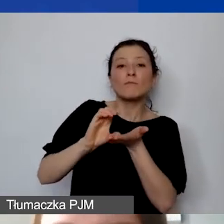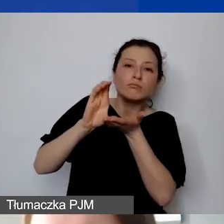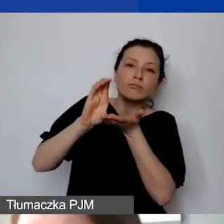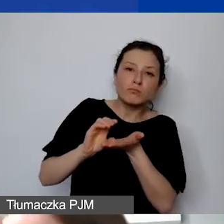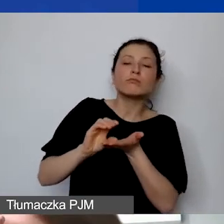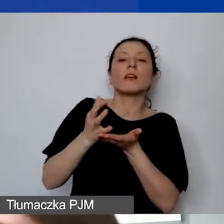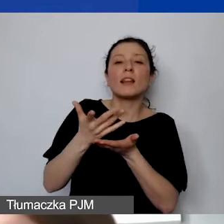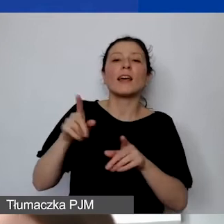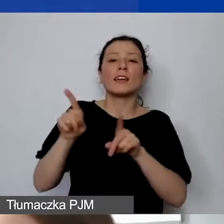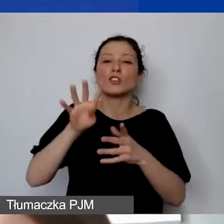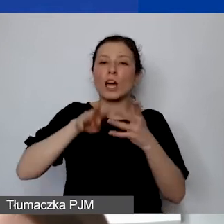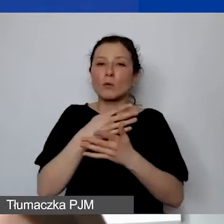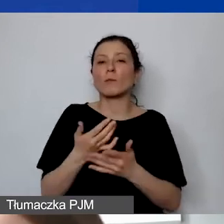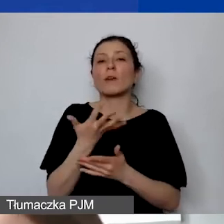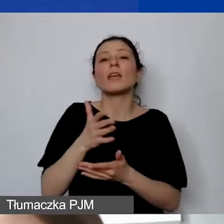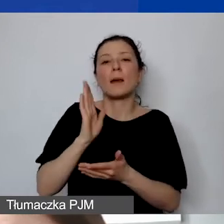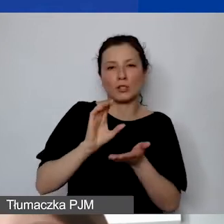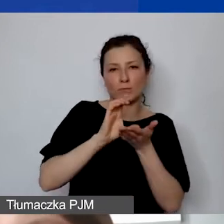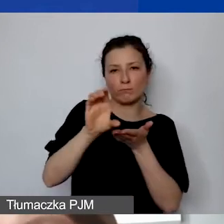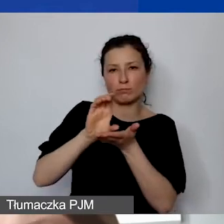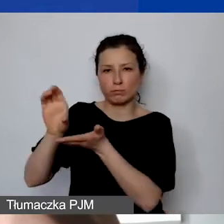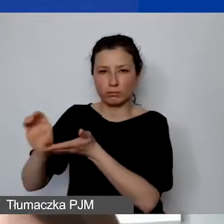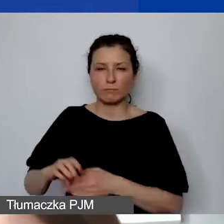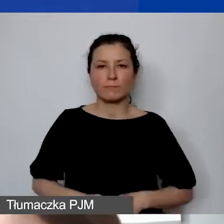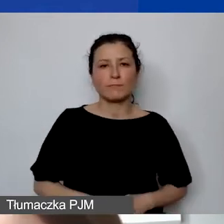Proszę też pamiętać o tym, że jest to długotrwały proces.